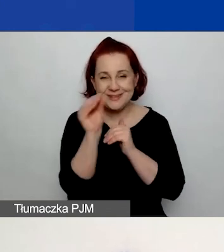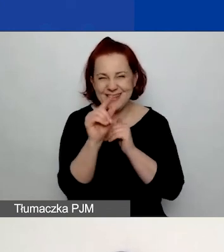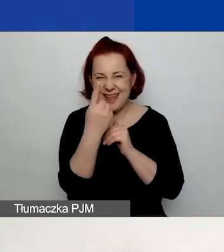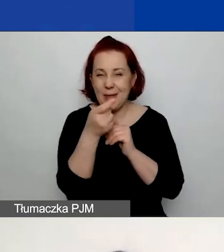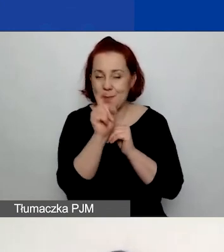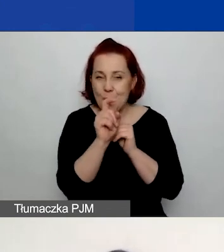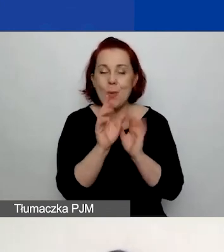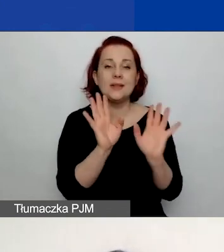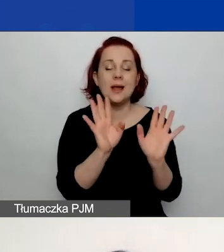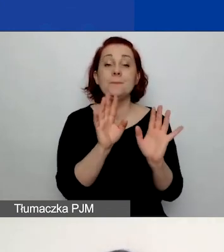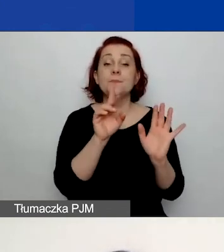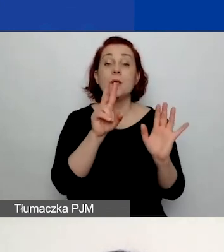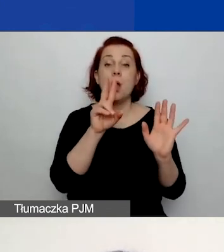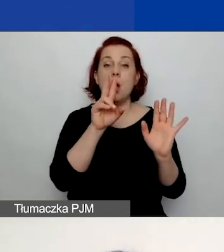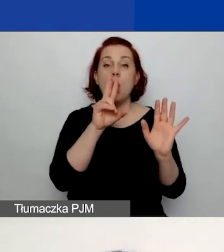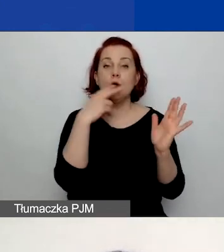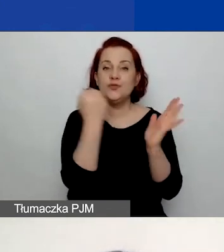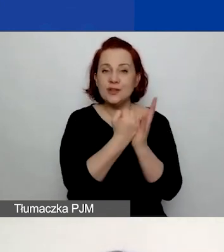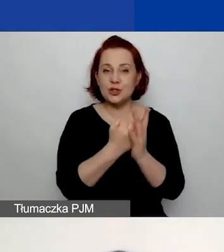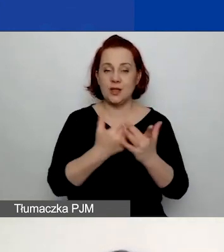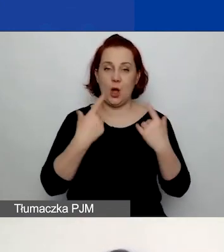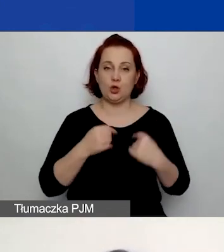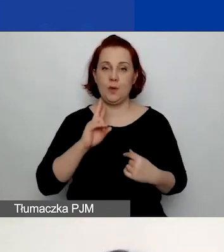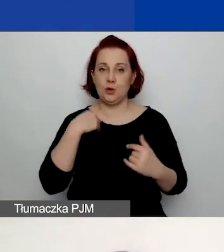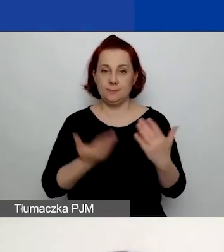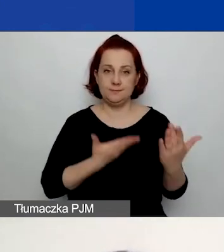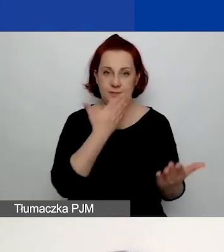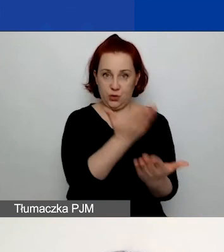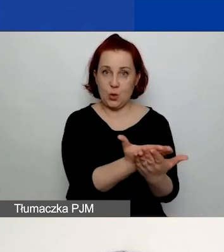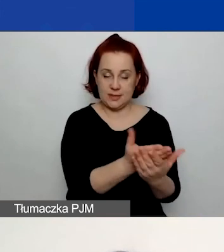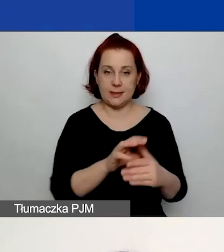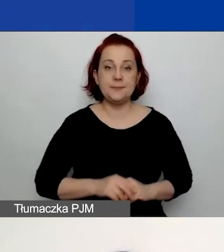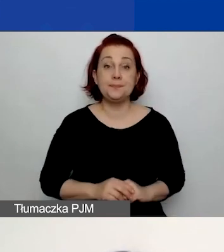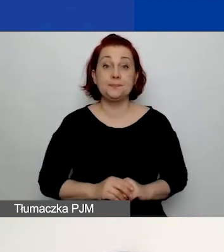ale mamy również oświadczenia wnioskodawcy. W tych oświadczeniach wnioskodawcy -